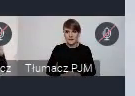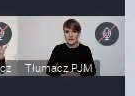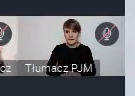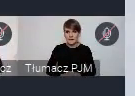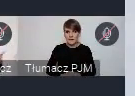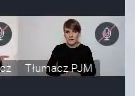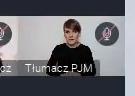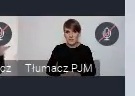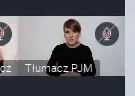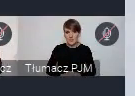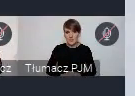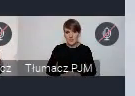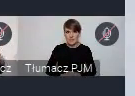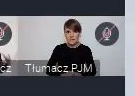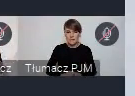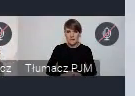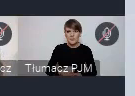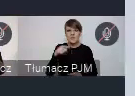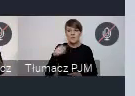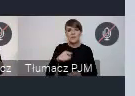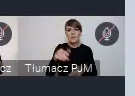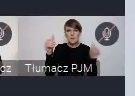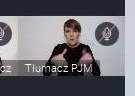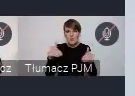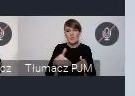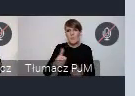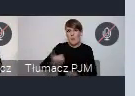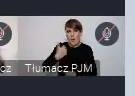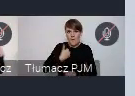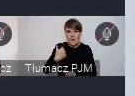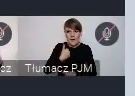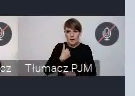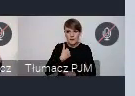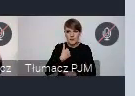I to są, to jest możliwość pochwalenia się właśnie jakimś elementem,